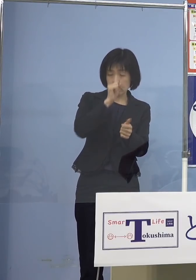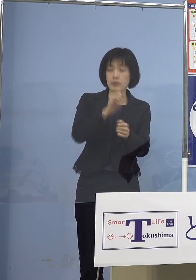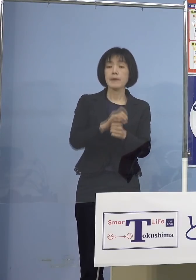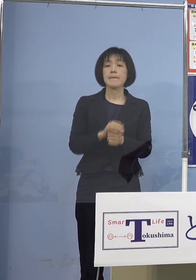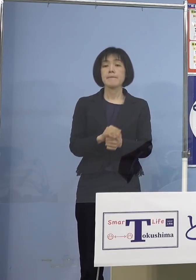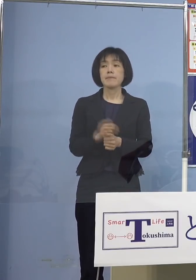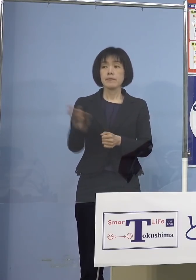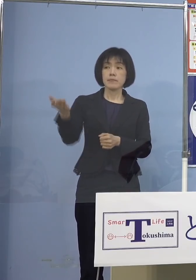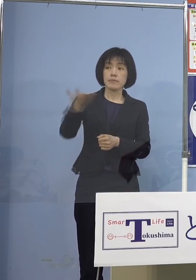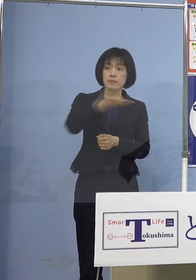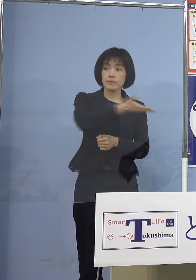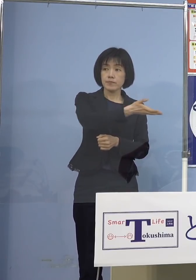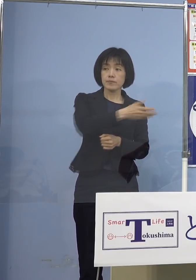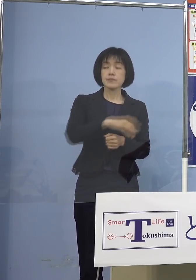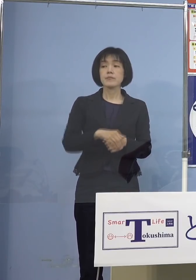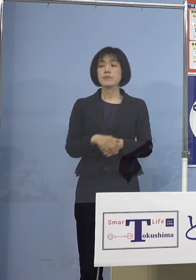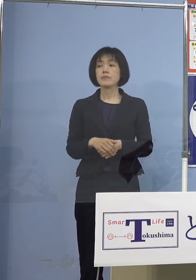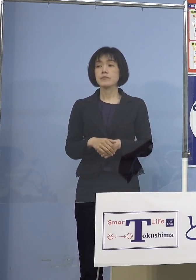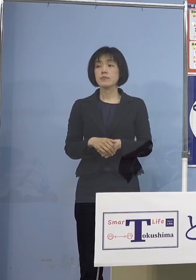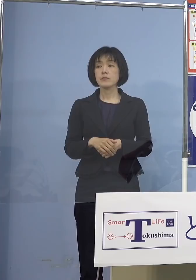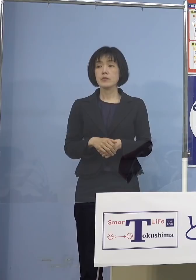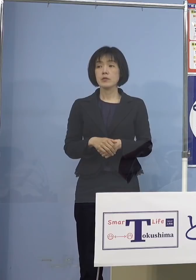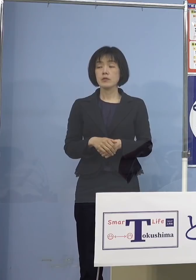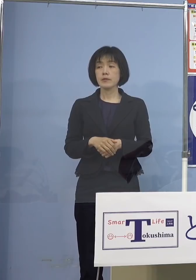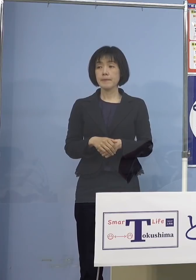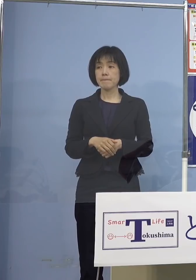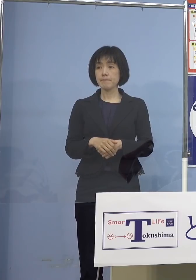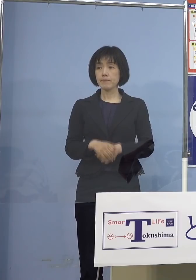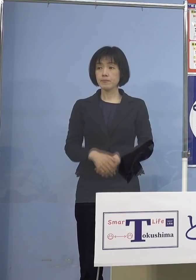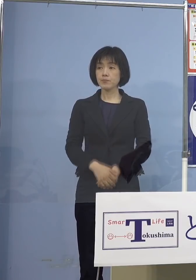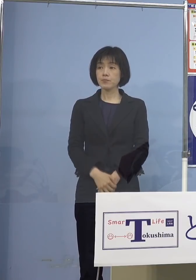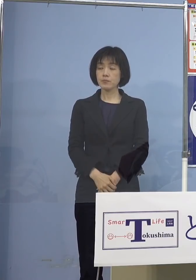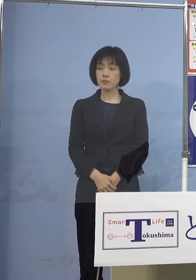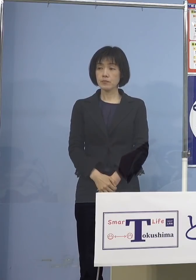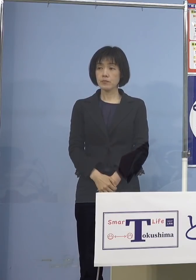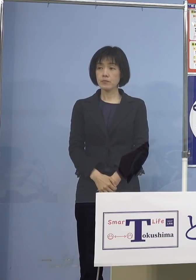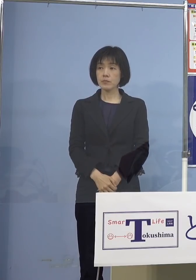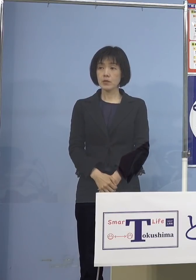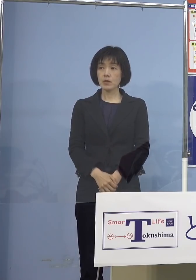5歳から11歳のお子さんたちへ ということで親御さんの中には